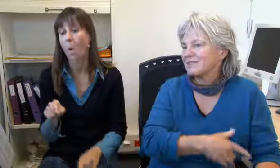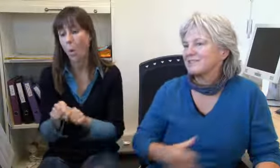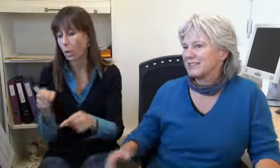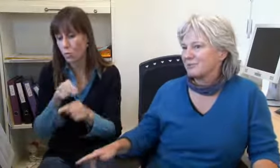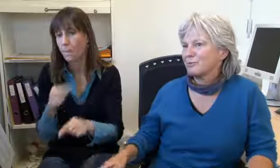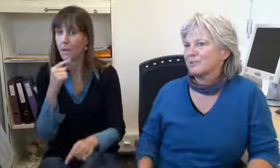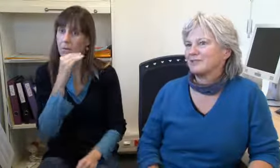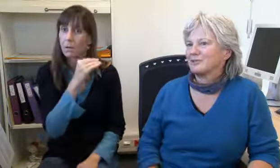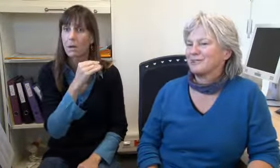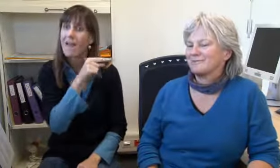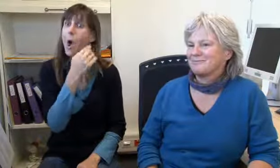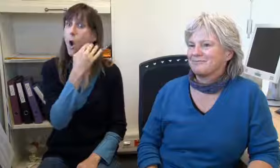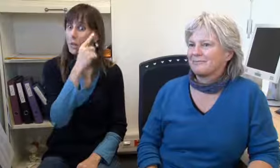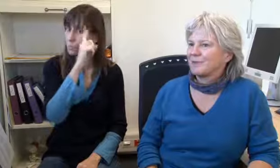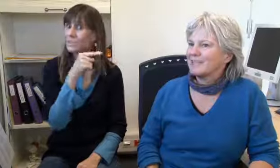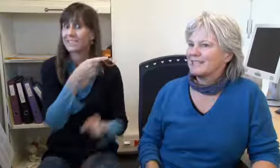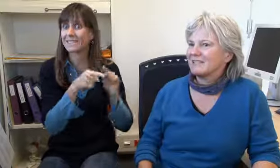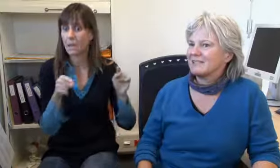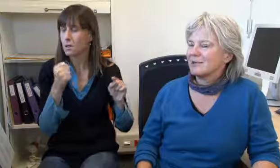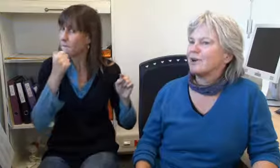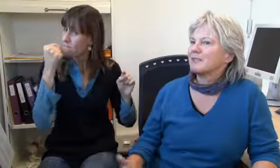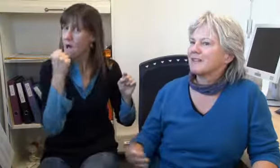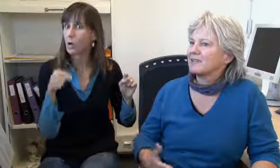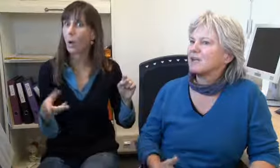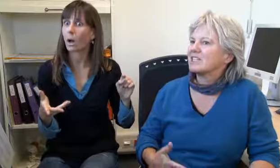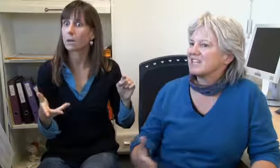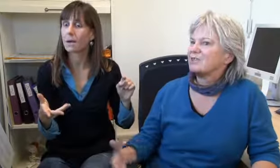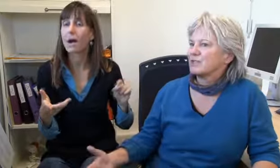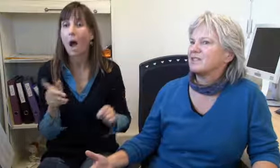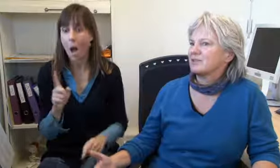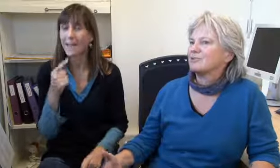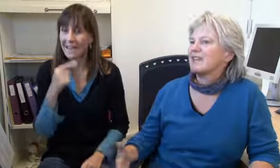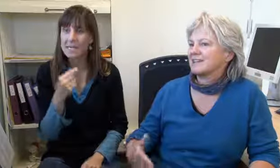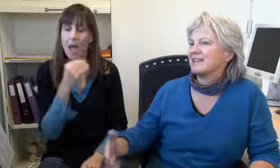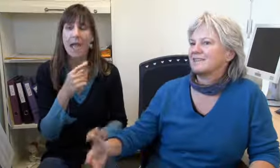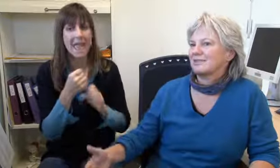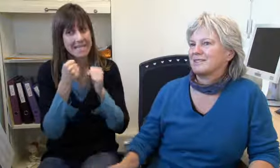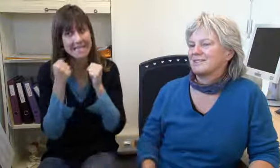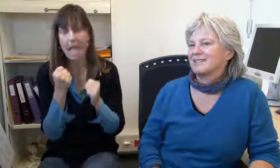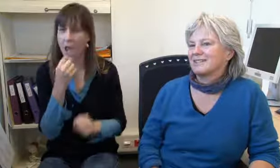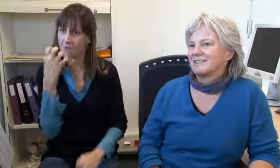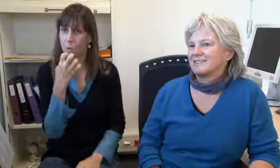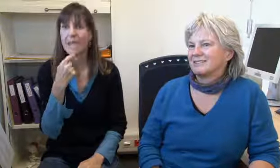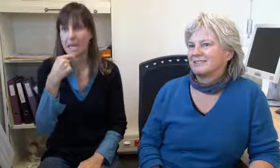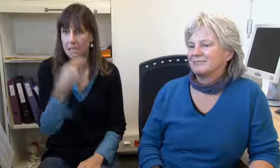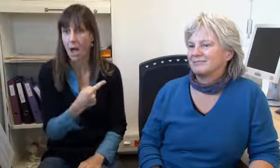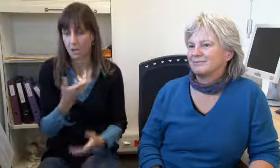Weil der Hörende wissen muss dass er so wütend ist. Und dann lese ich das so, aber ich sage schon